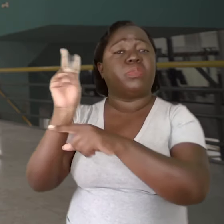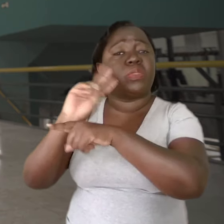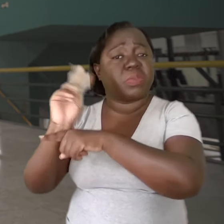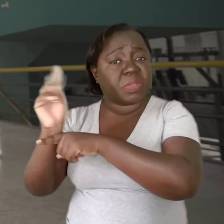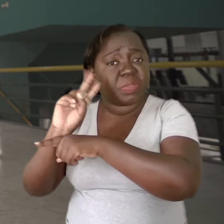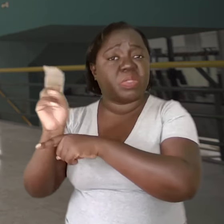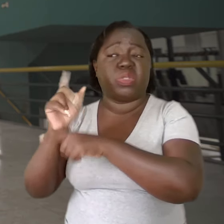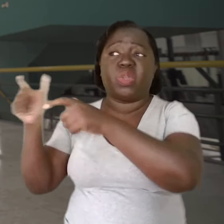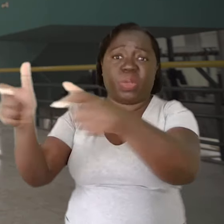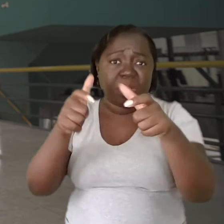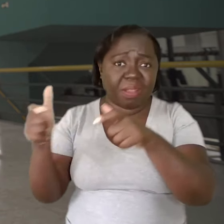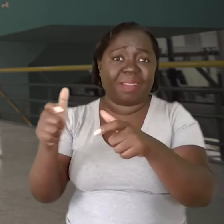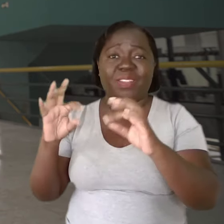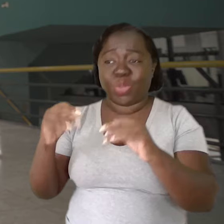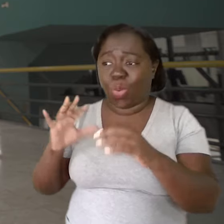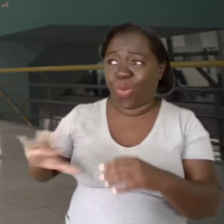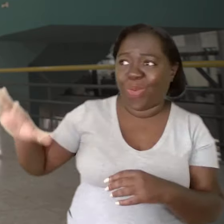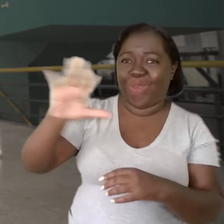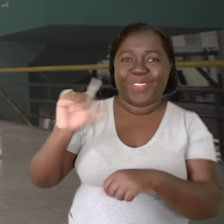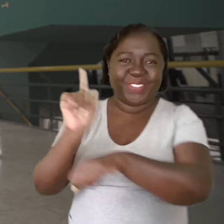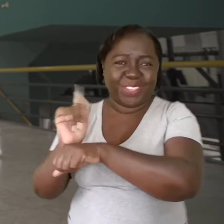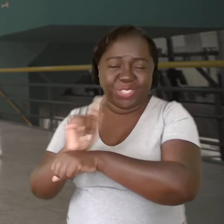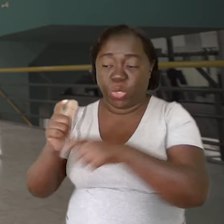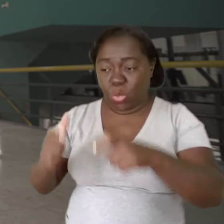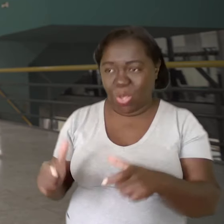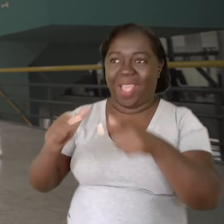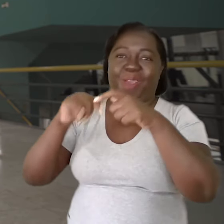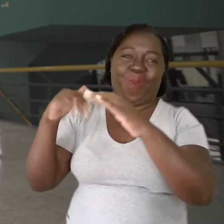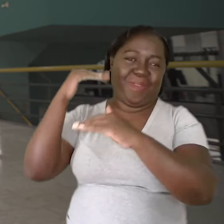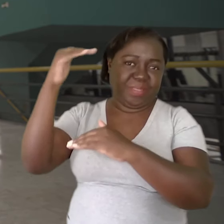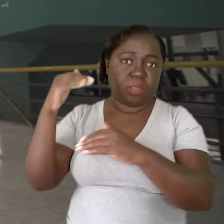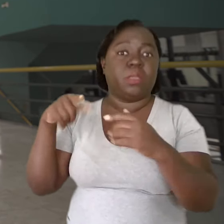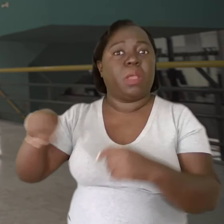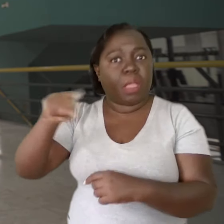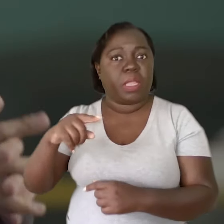você vai ter os supervisores. Então, todos esses gestores, sejam eles locais dentro da escola ou acima,